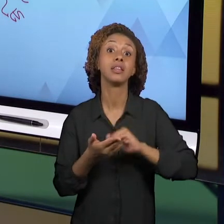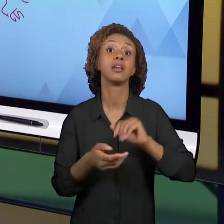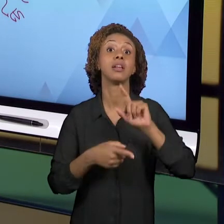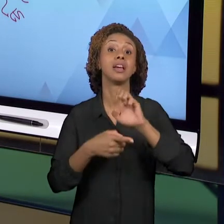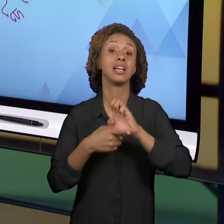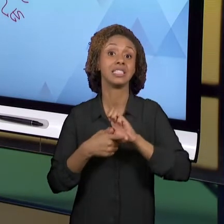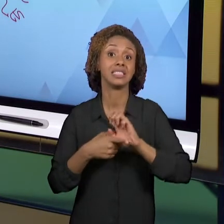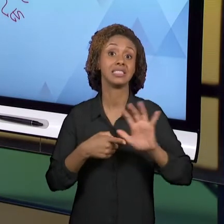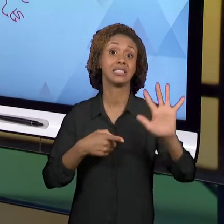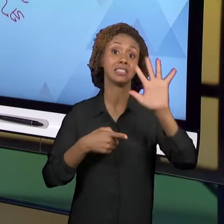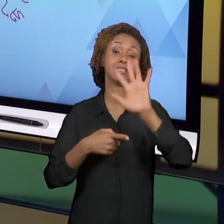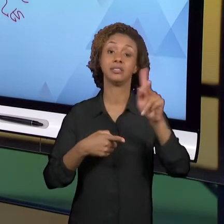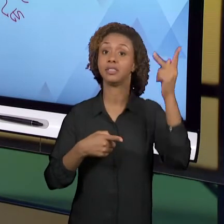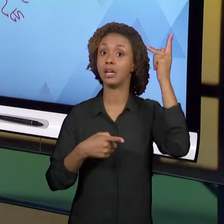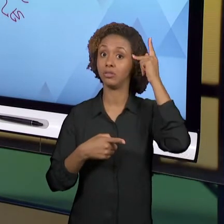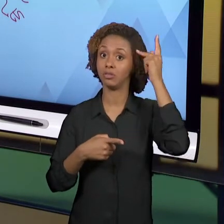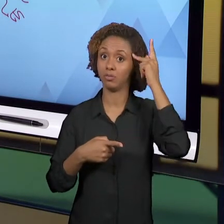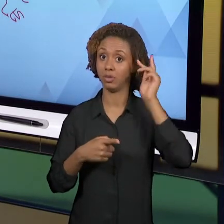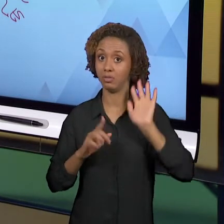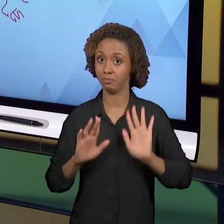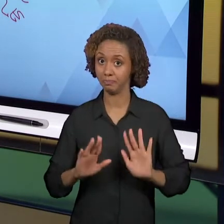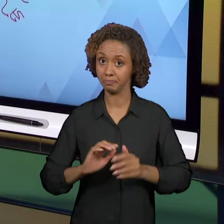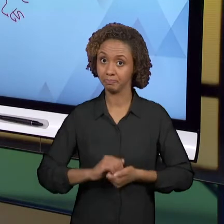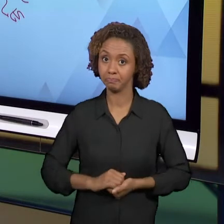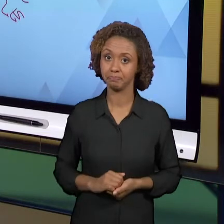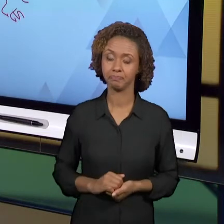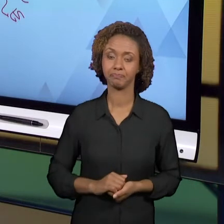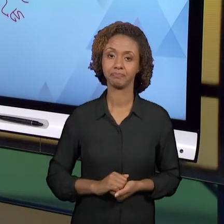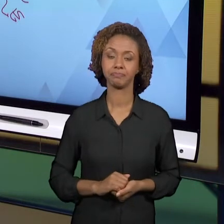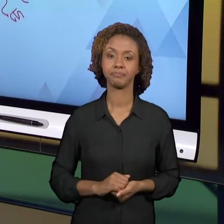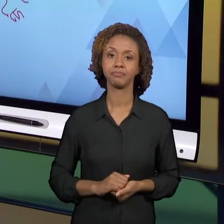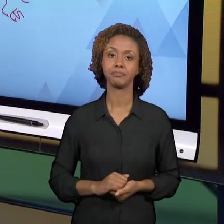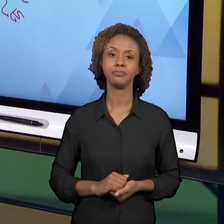PARA AS ESCOLAS PAULISTAS. ALÉM DESSA REVISÃO